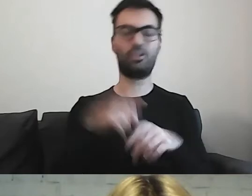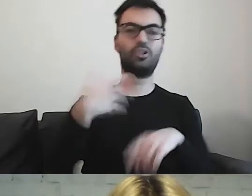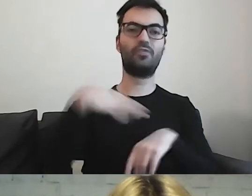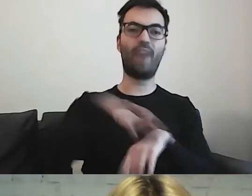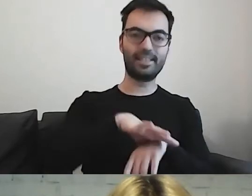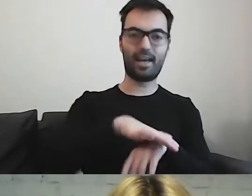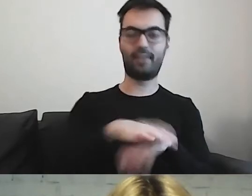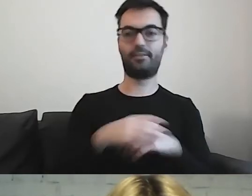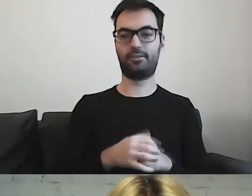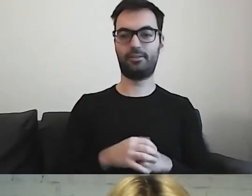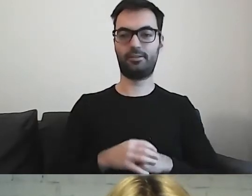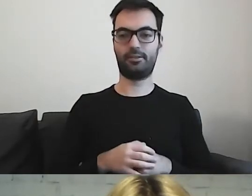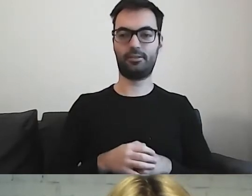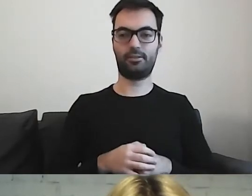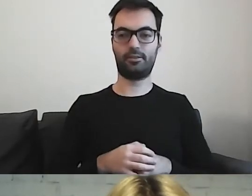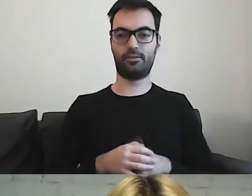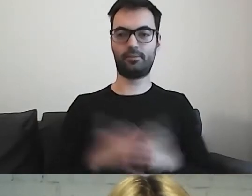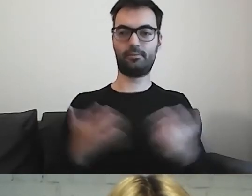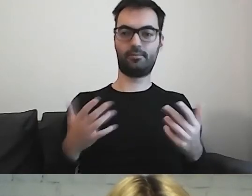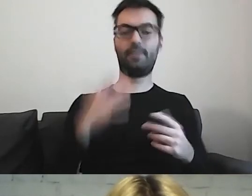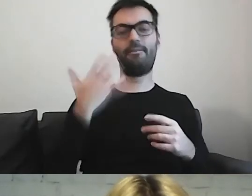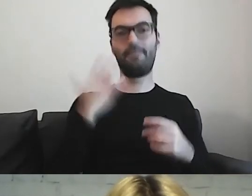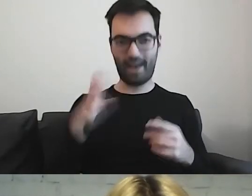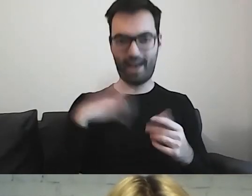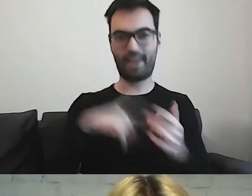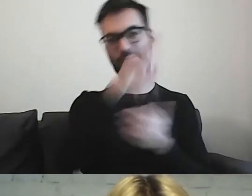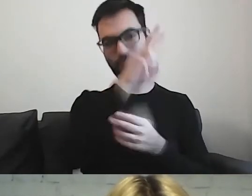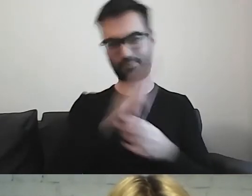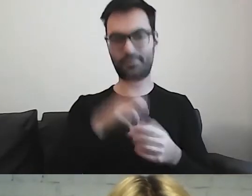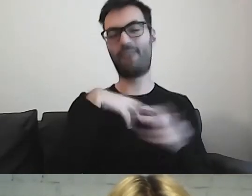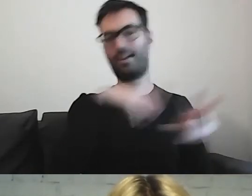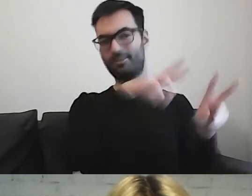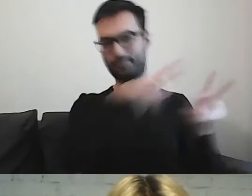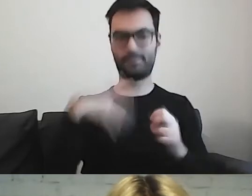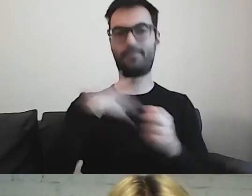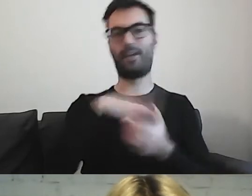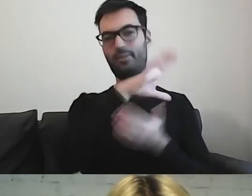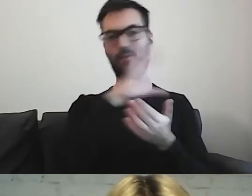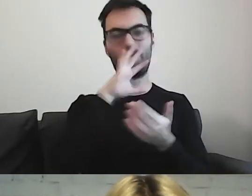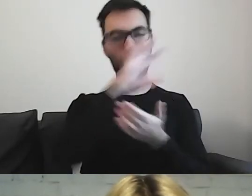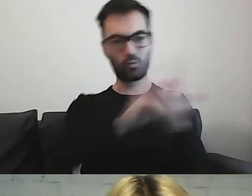Warto czerpać z tych przykładów. Podpatrywać, jak to wygląda zagranicą.